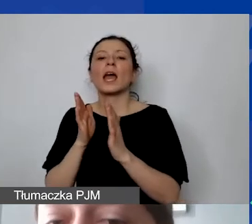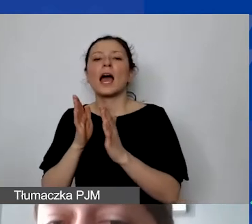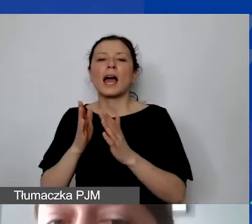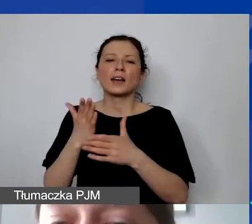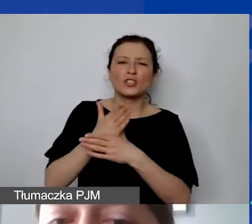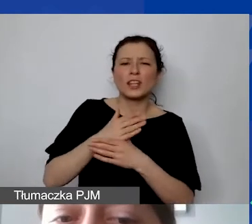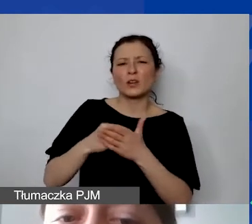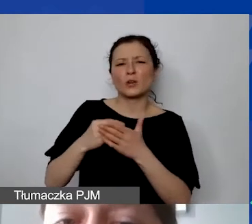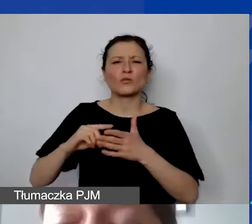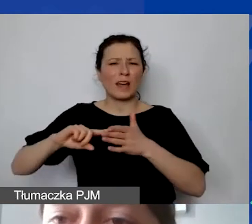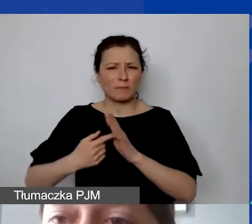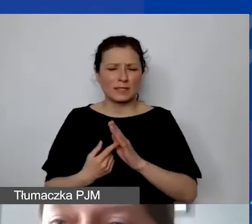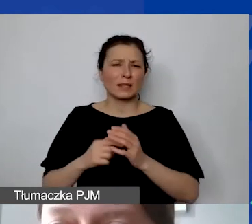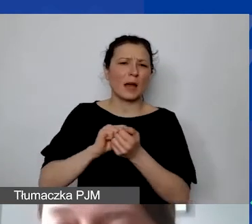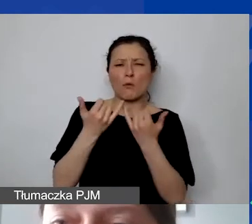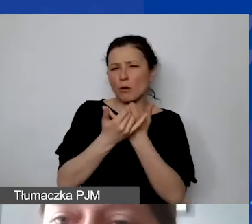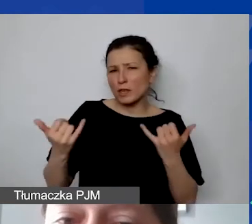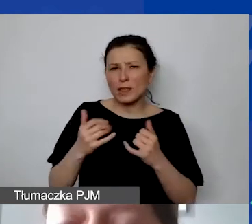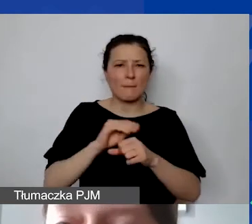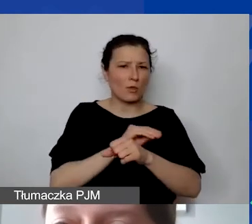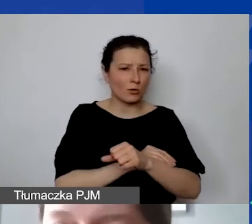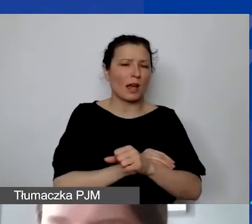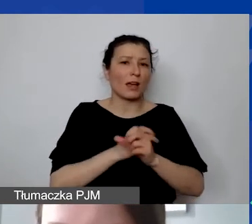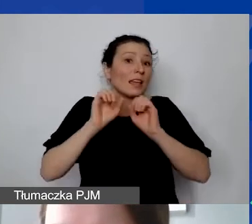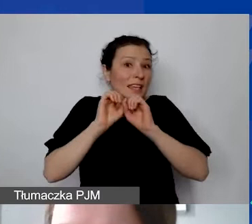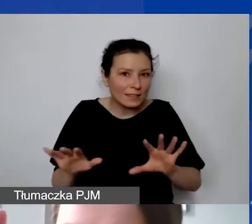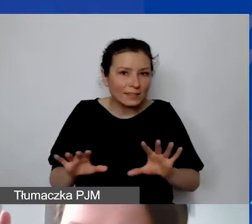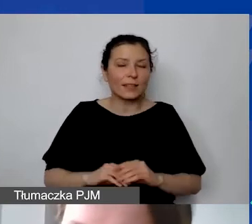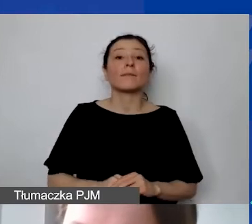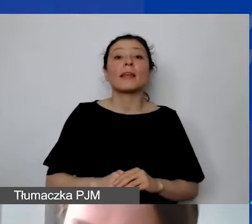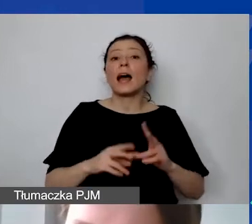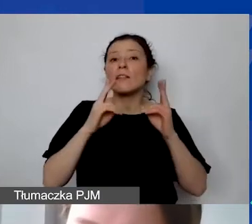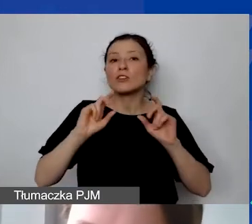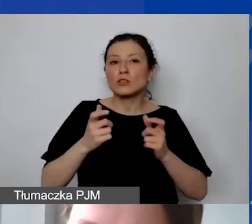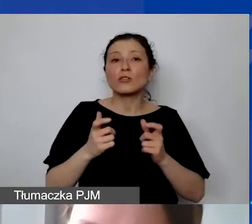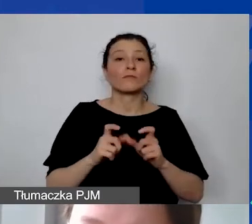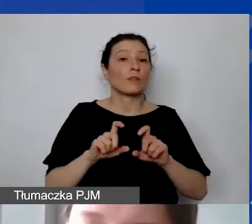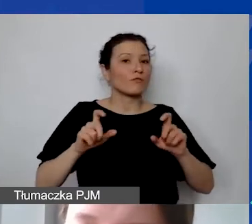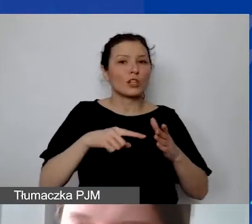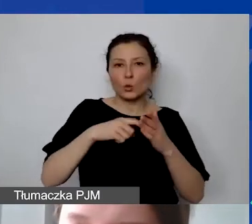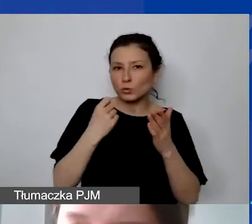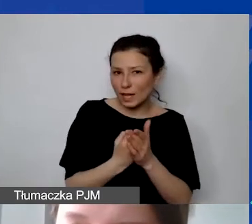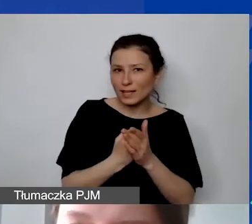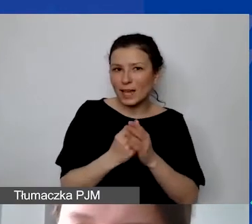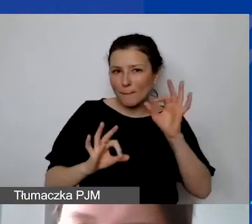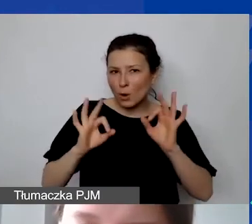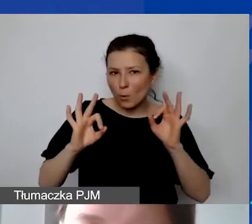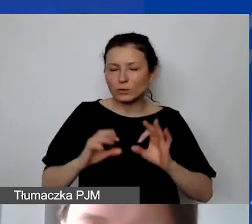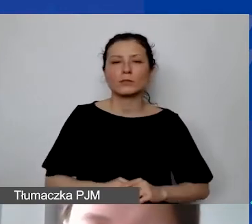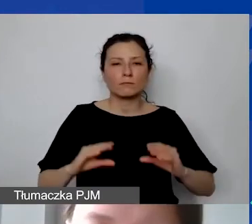czy inną jasno ustaloną metodę. Ale to, co jest istotne - jak państwo ustalają tę proporcję, zaraz to pokażę na liczbach bezwzględnych,